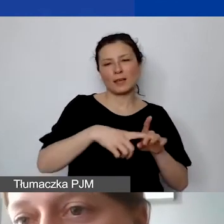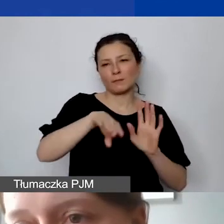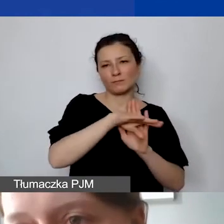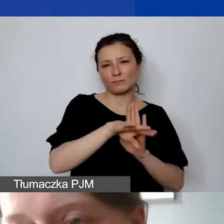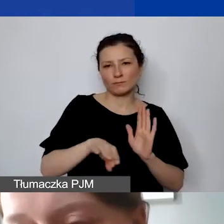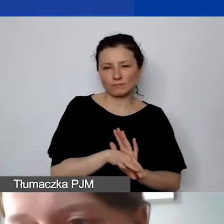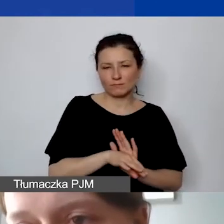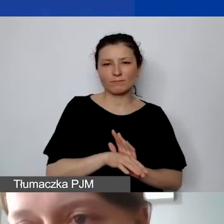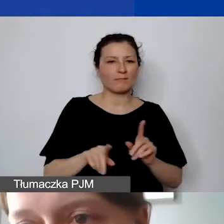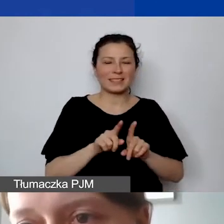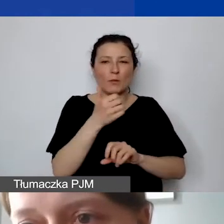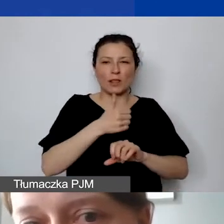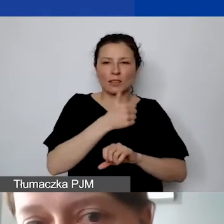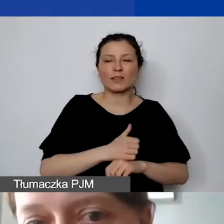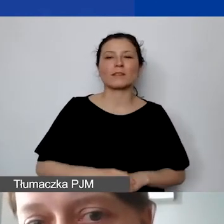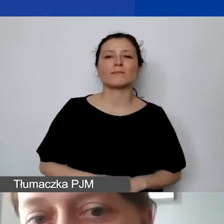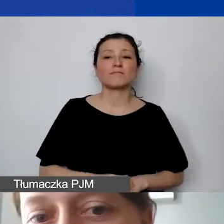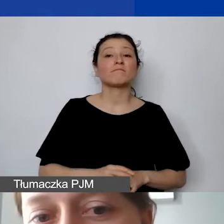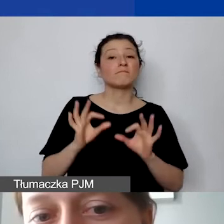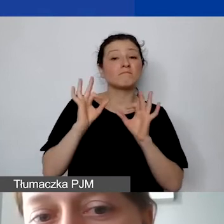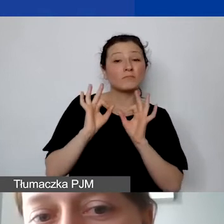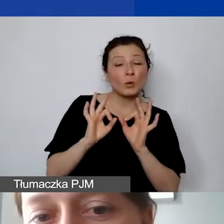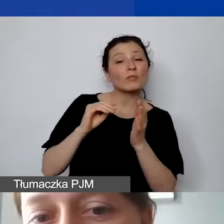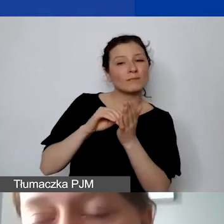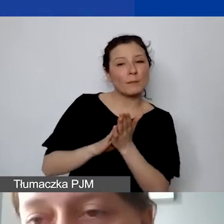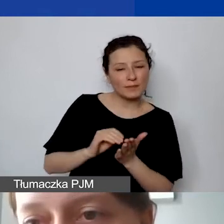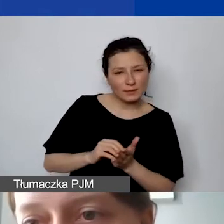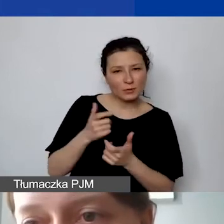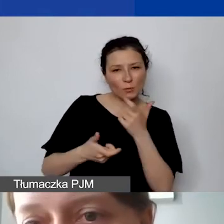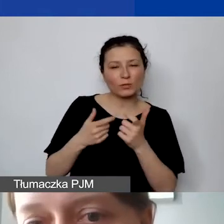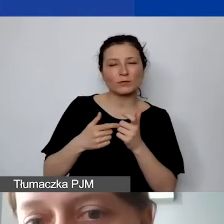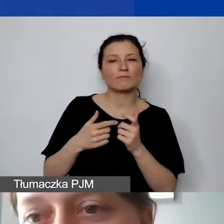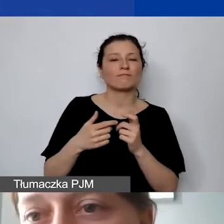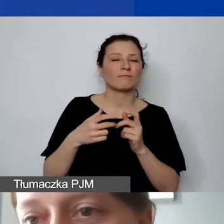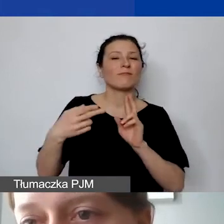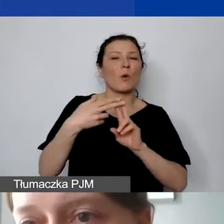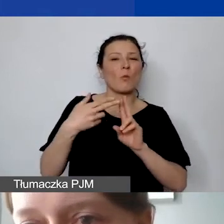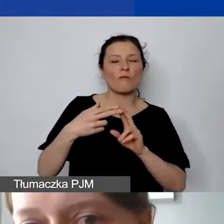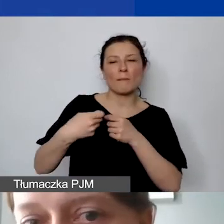Dobrze mieć to wszystko zawarte również w umowie partnerskiej. Żeby mieć pewność,